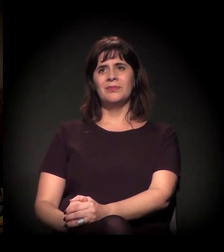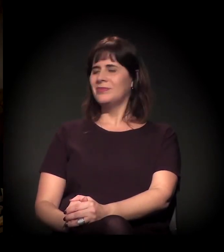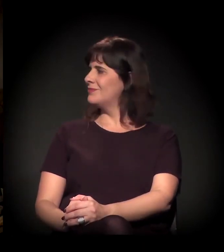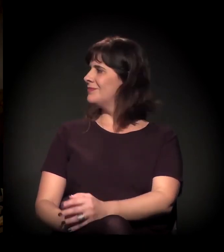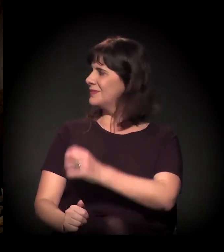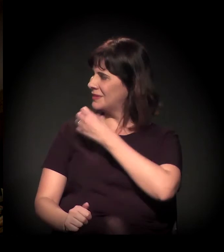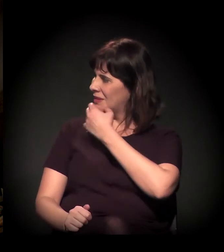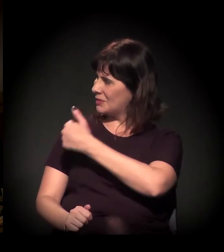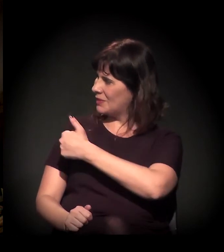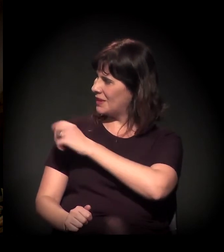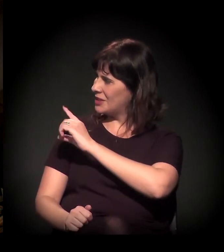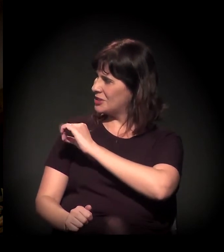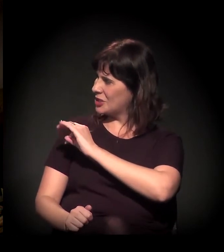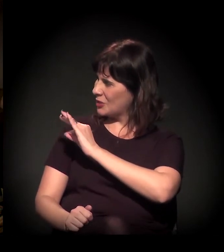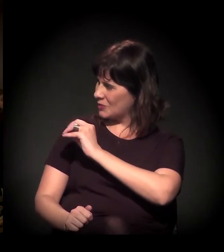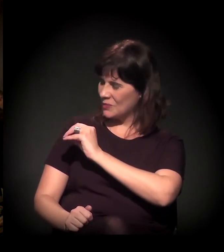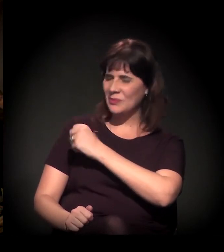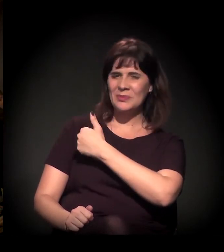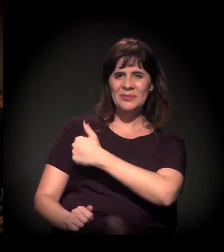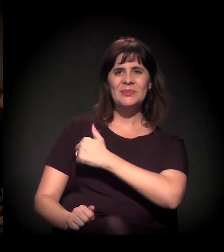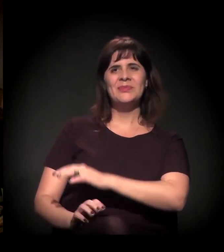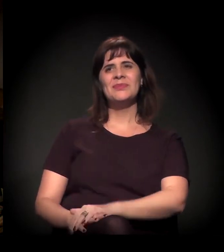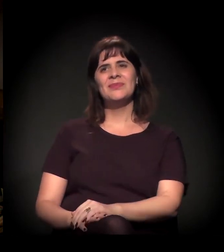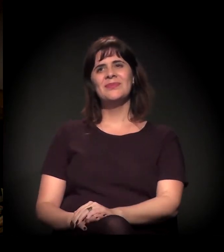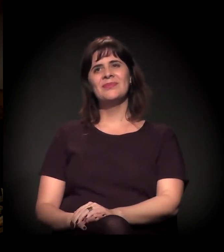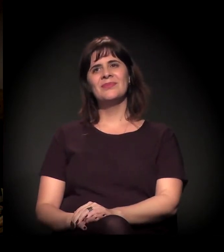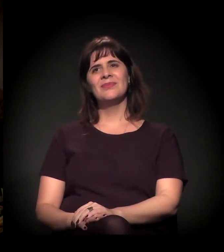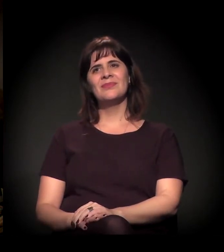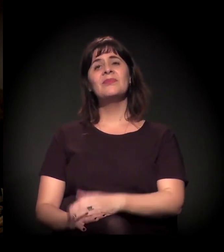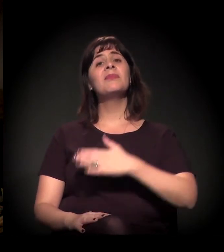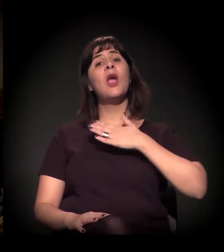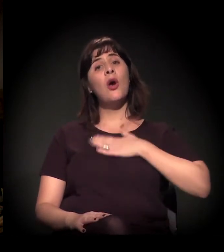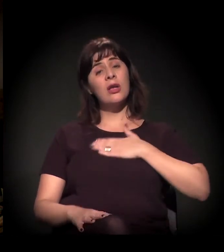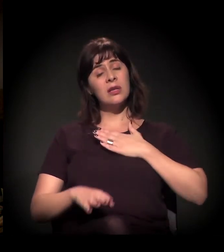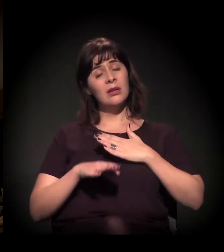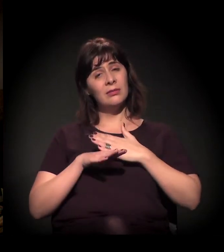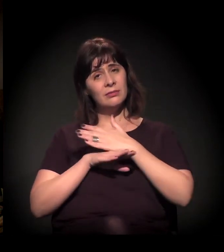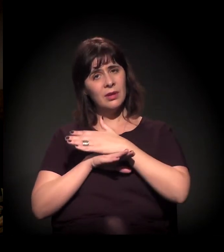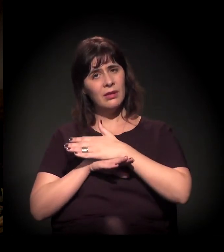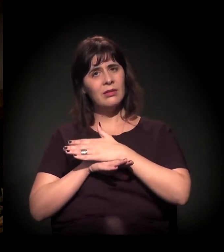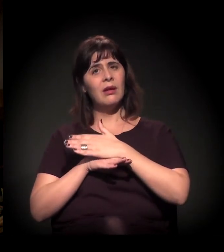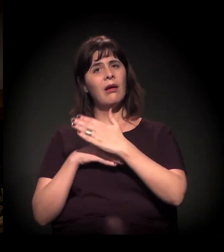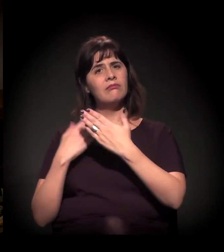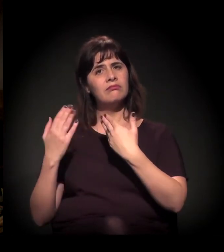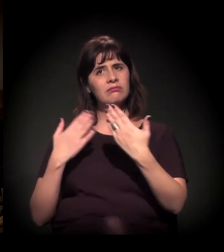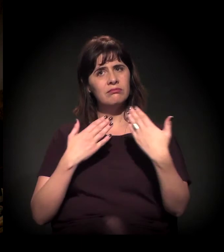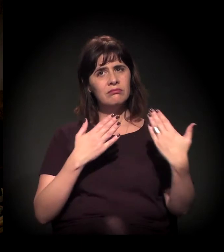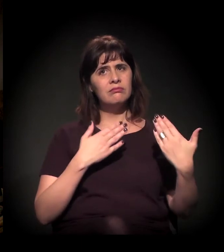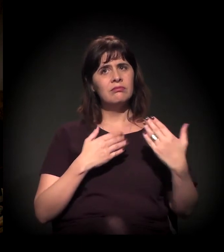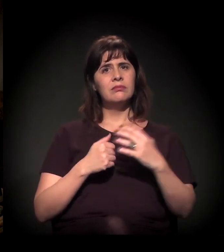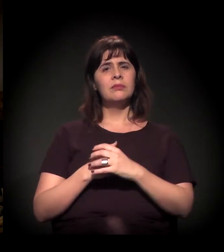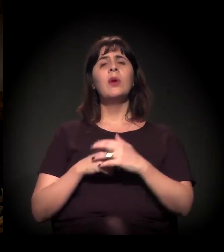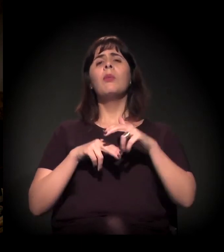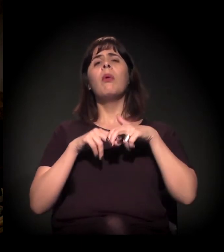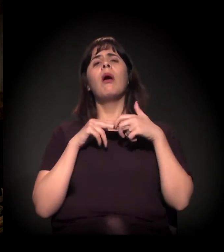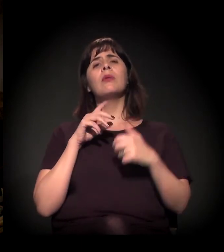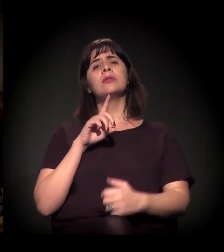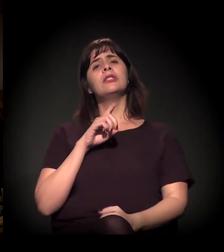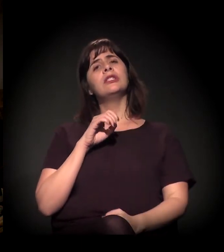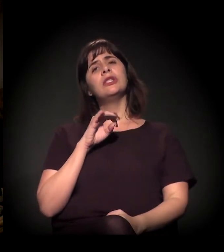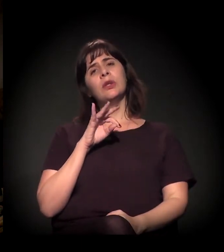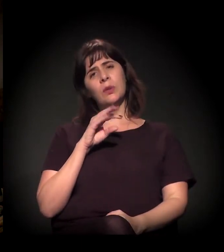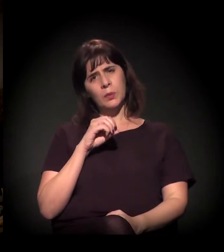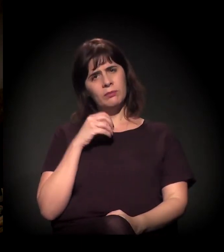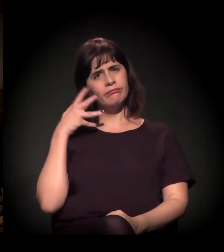Tudo bem, Dito? Eu gostaria de entrar na conversa pela fala do Dito,